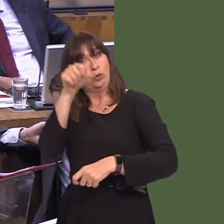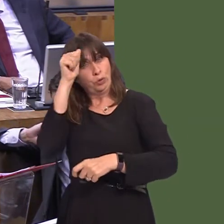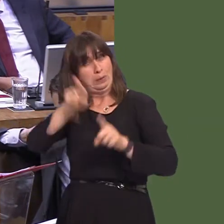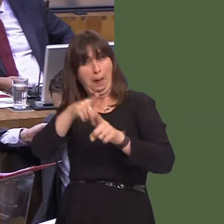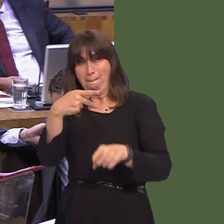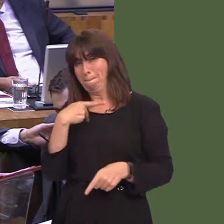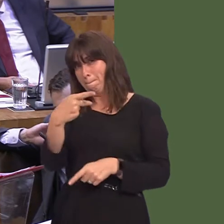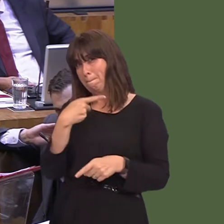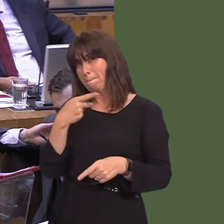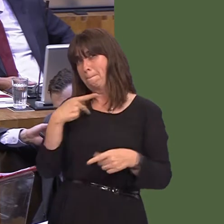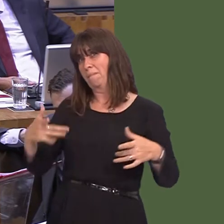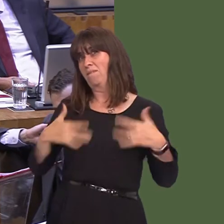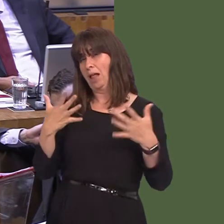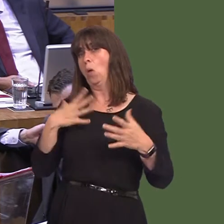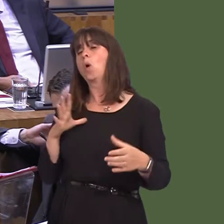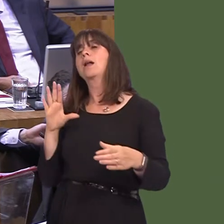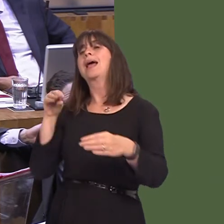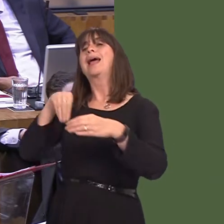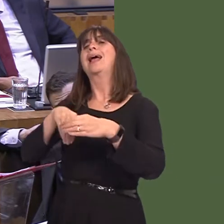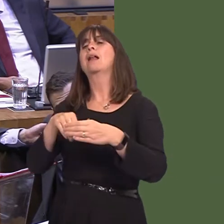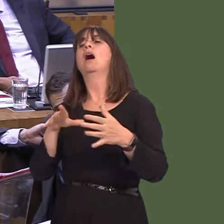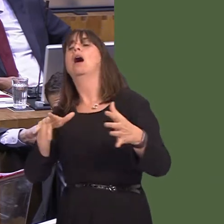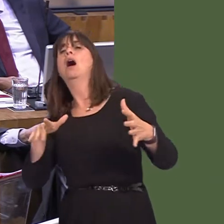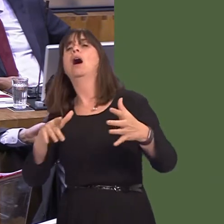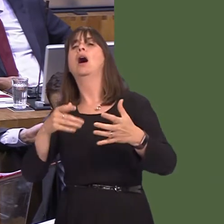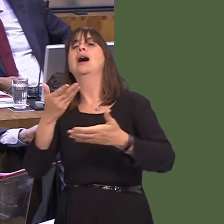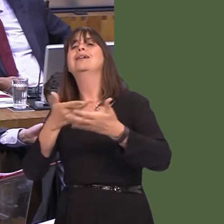full and unfettered access to the single market. The Welsh Government's position has not changed,